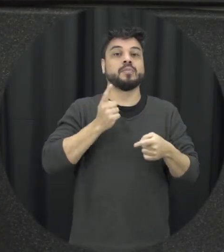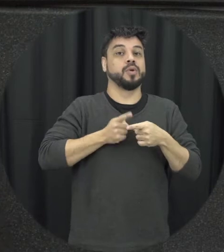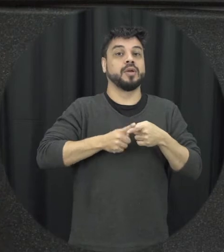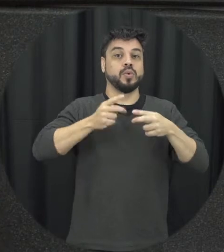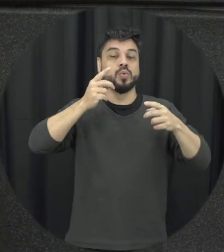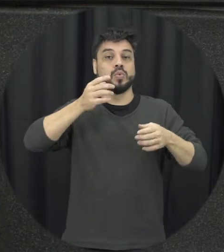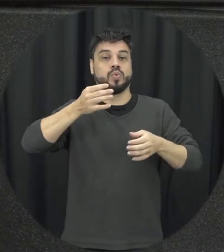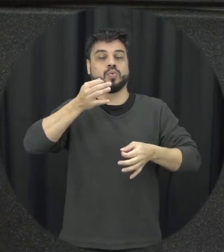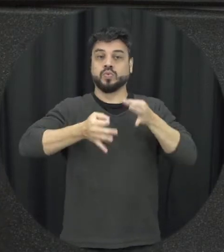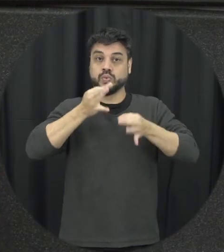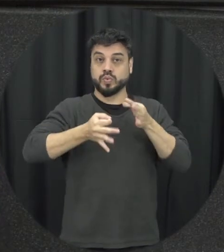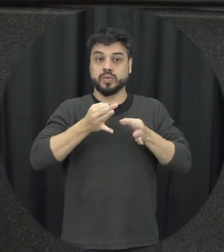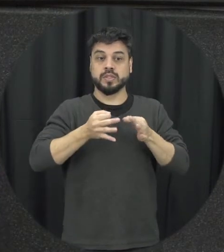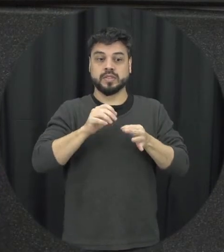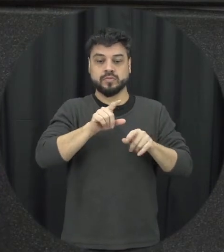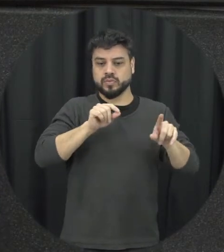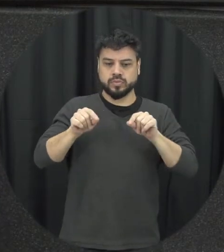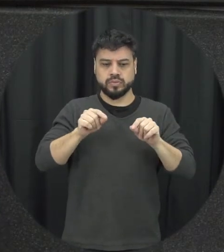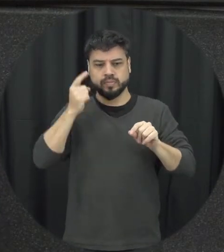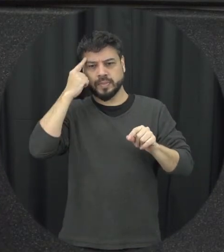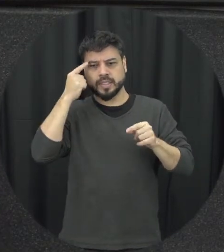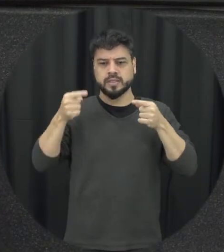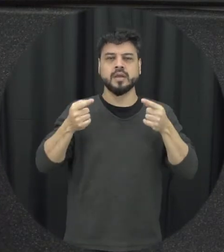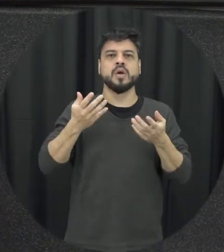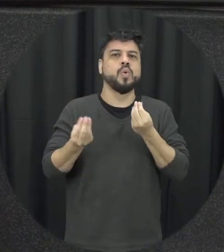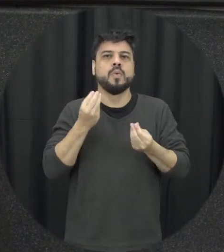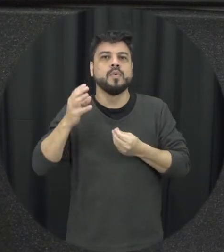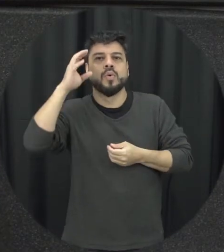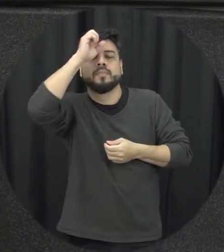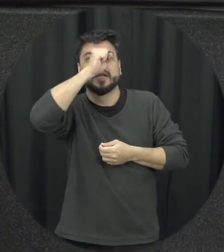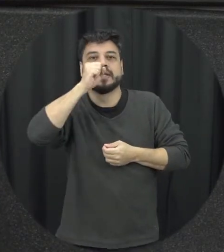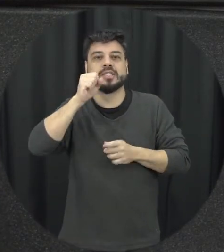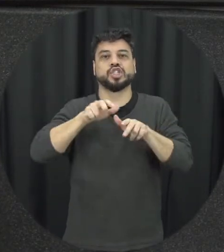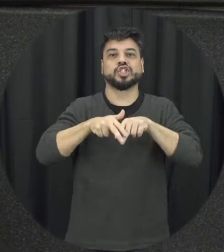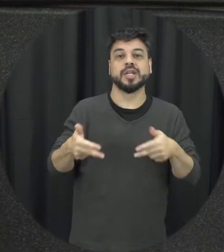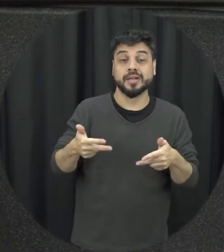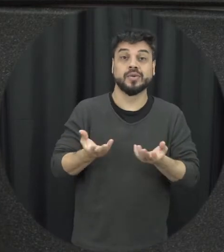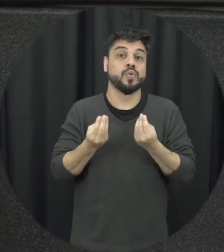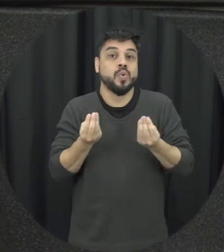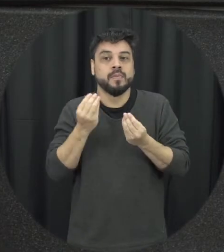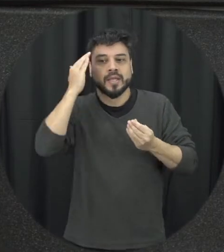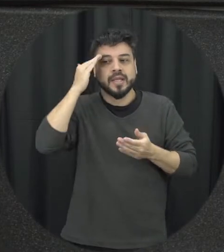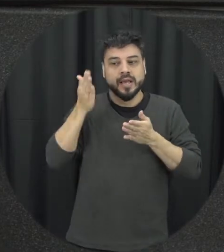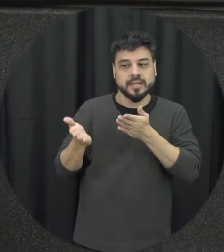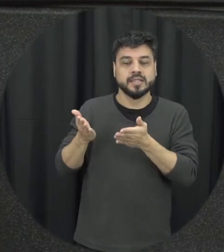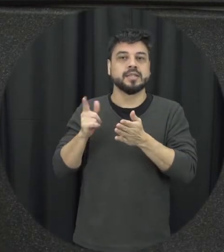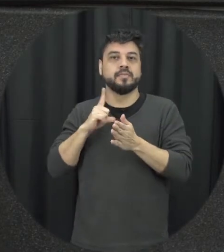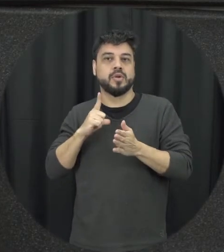gênero como ela entende né violência doméstica e familiar contra a mulher depende não somente dos